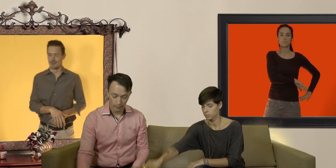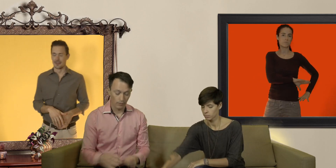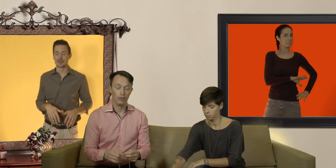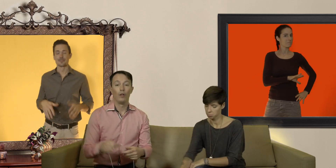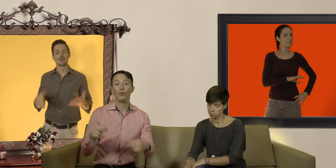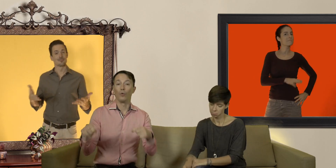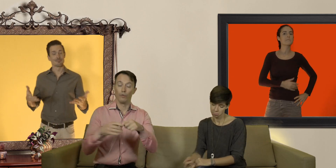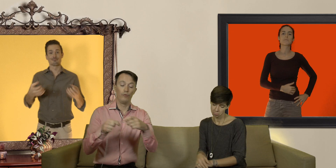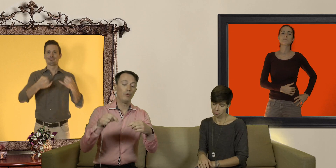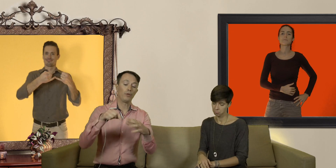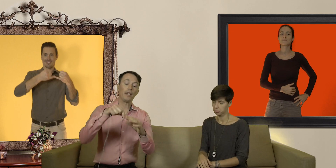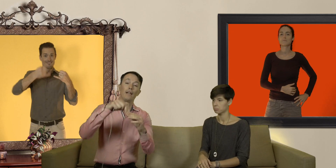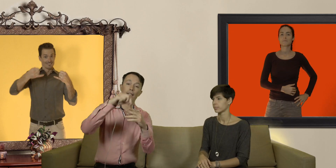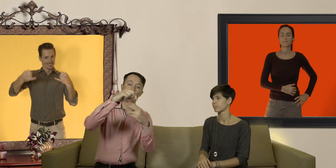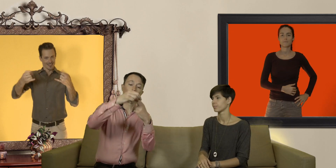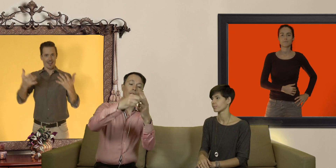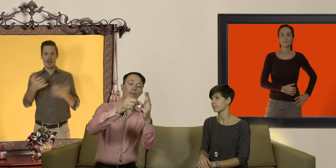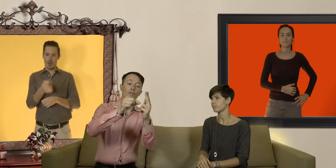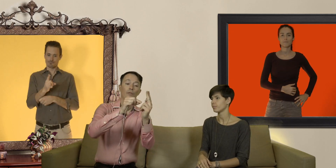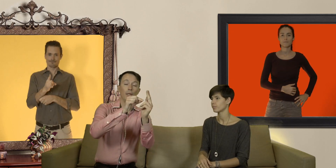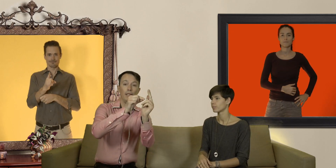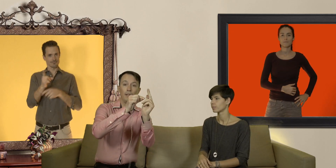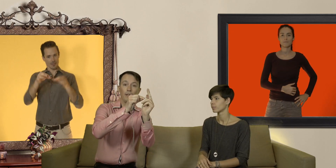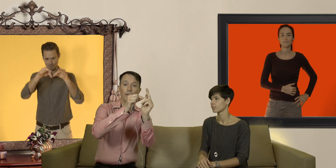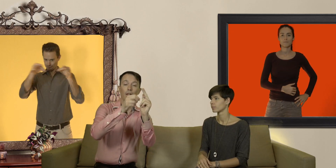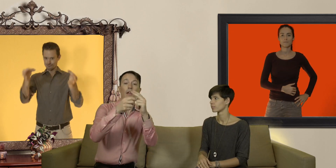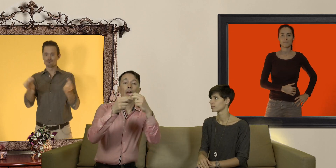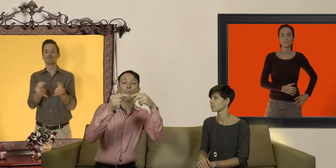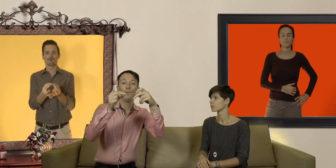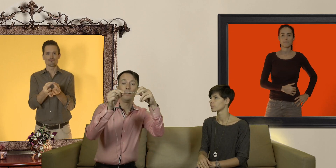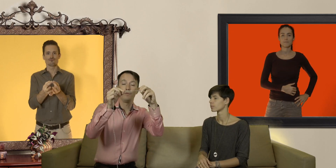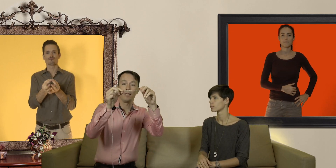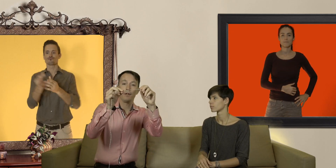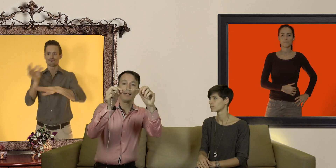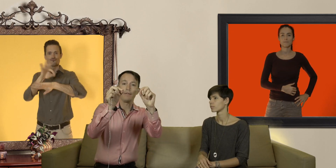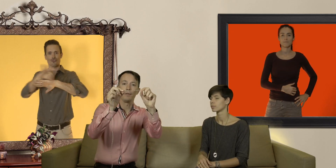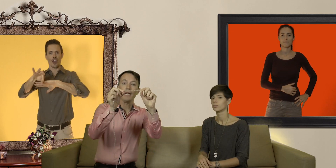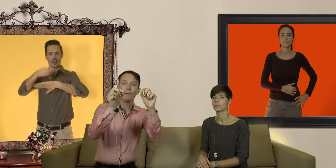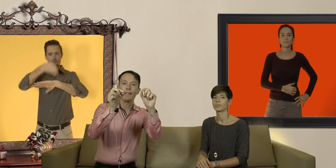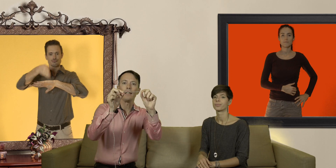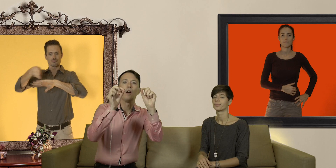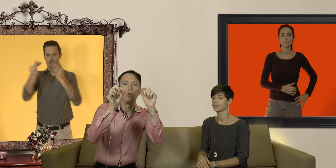donc vous mesurez la circonférence de votre pénis et puis vous allez regarder avec une règle métriques